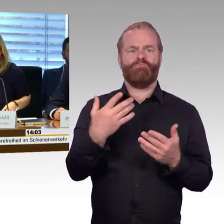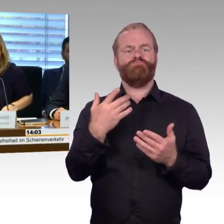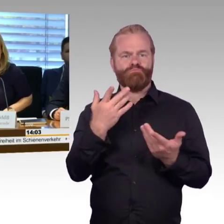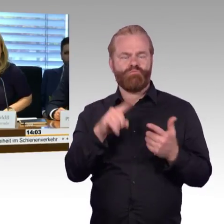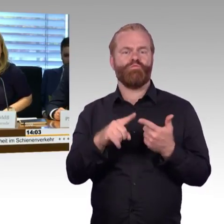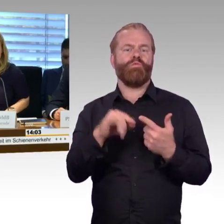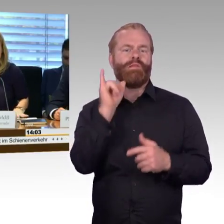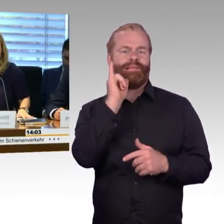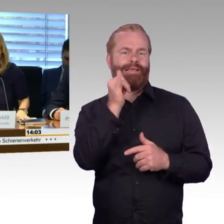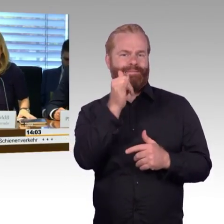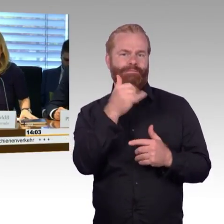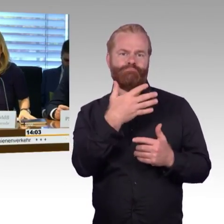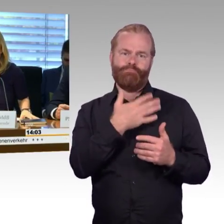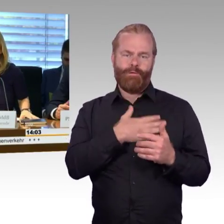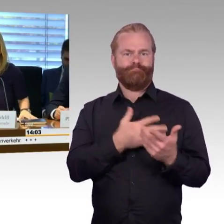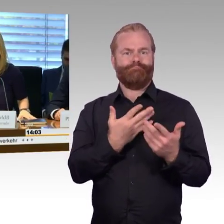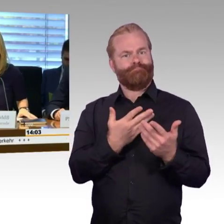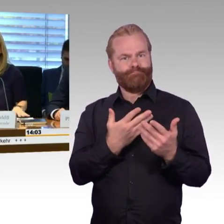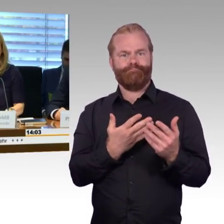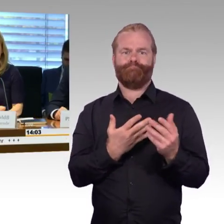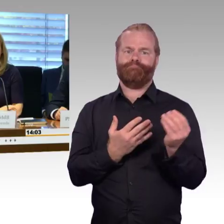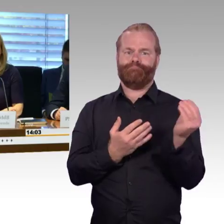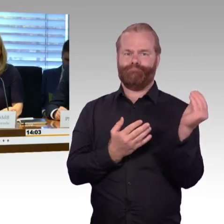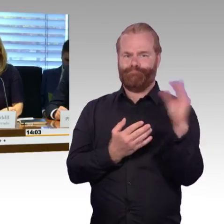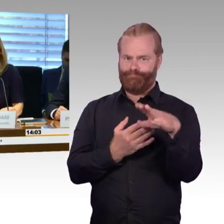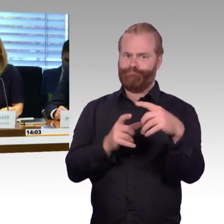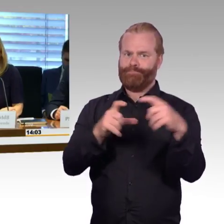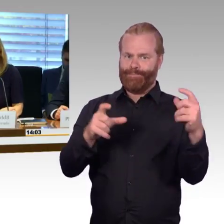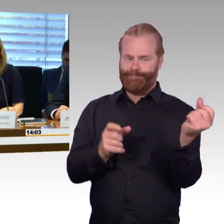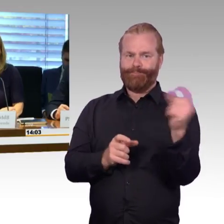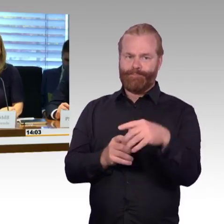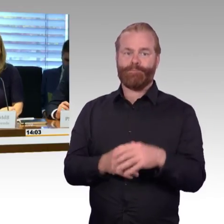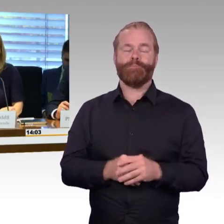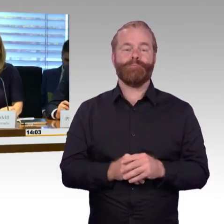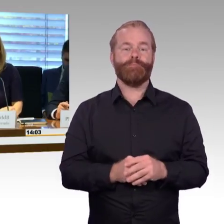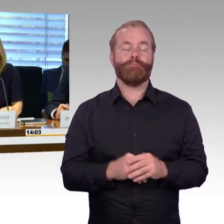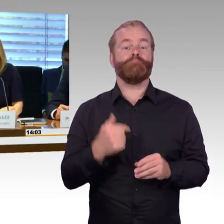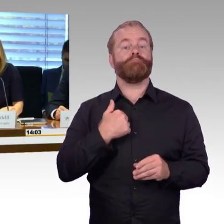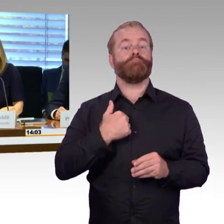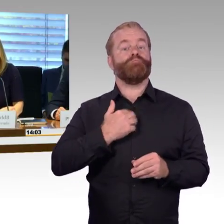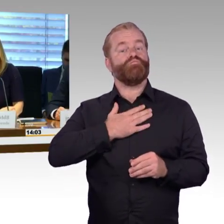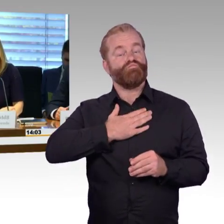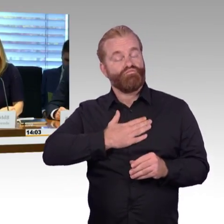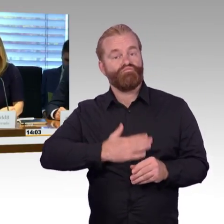Ich möchte den Sachverständigen, die schriftliche Stellungnahmen eingereicht haben, ganz herzlich dafür danken.